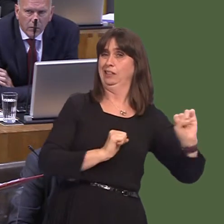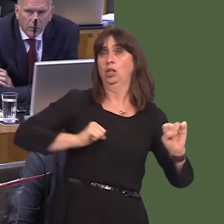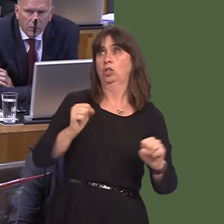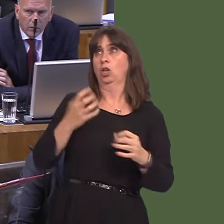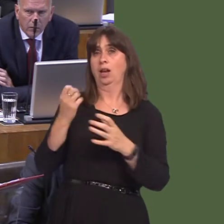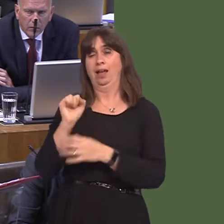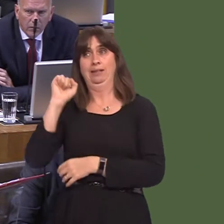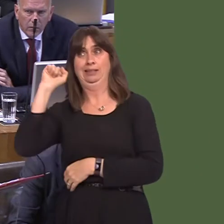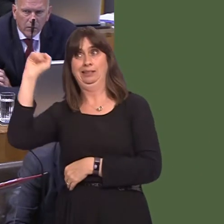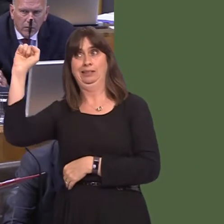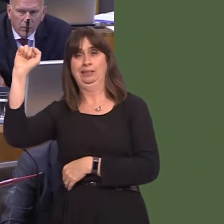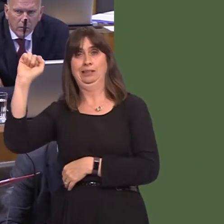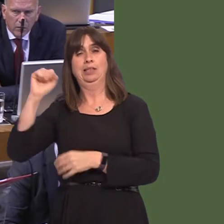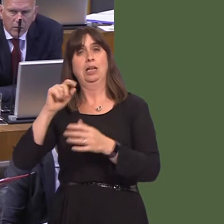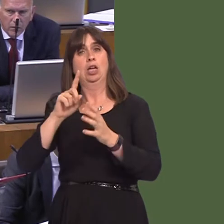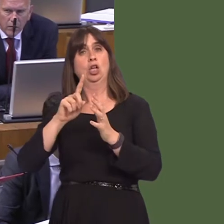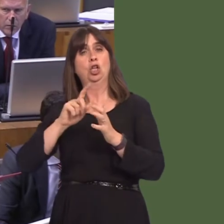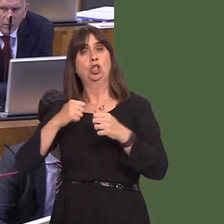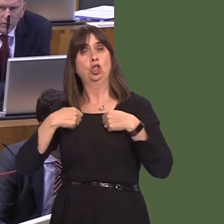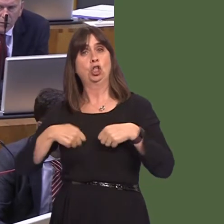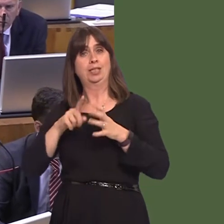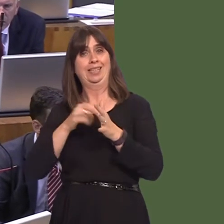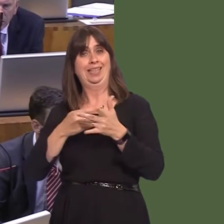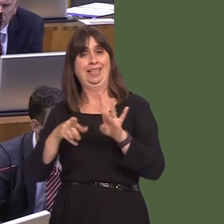does the Isle of Man, Jersey and Guernsey. It's not entirely self-contained, and there